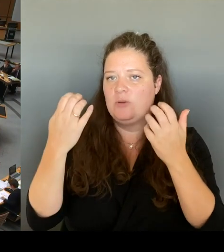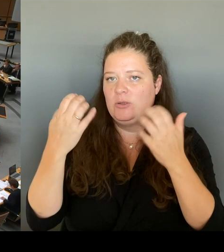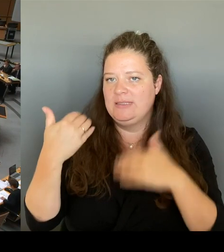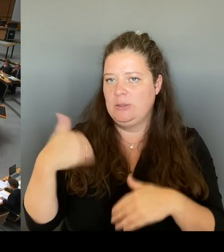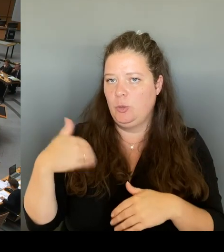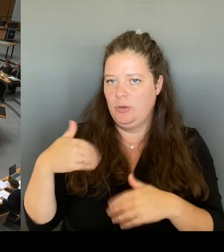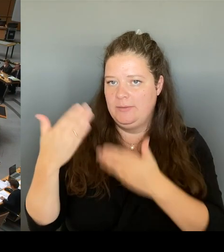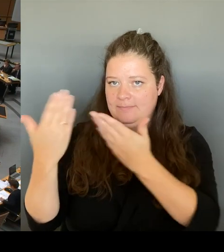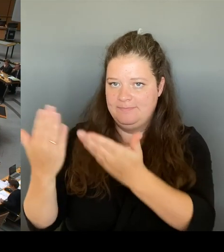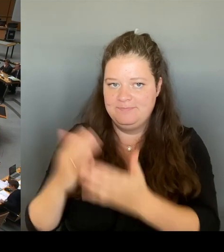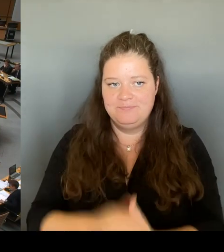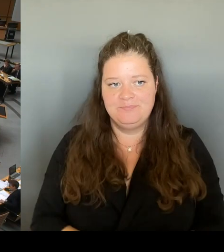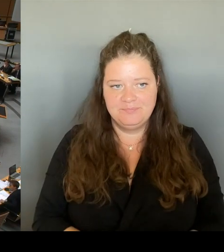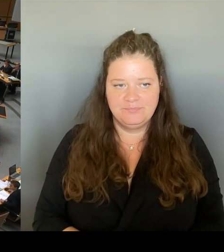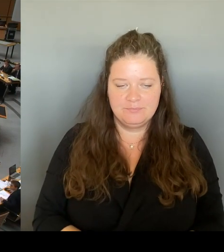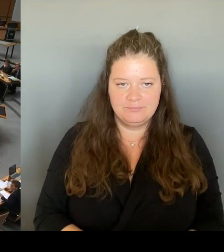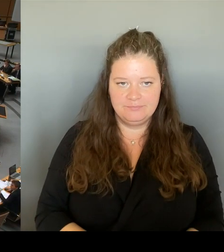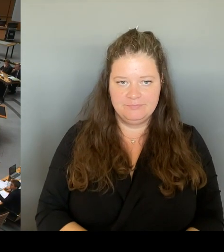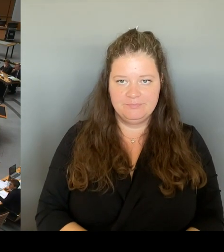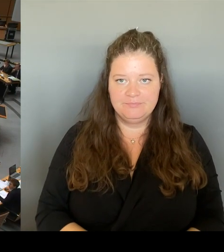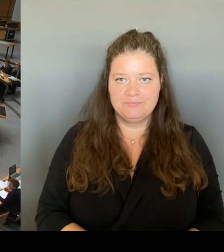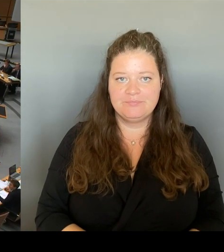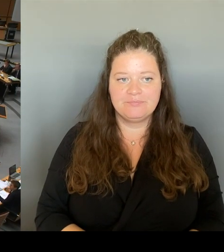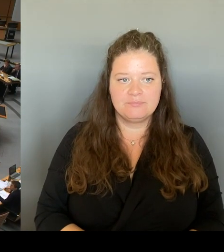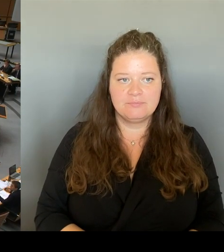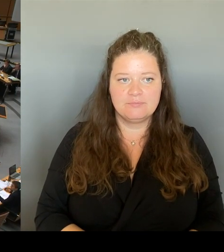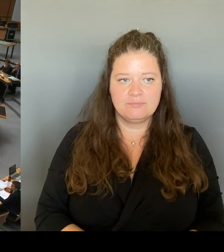Ich frage zu dem Thema Galerie Lafayette.